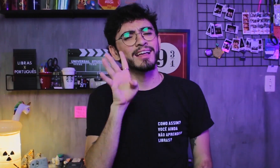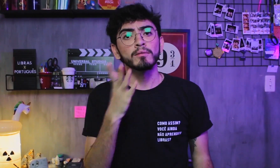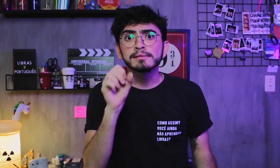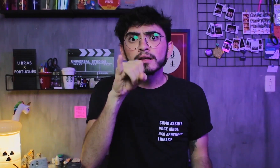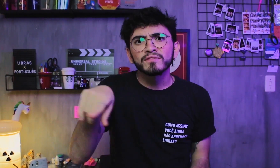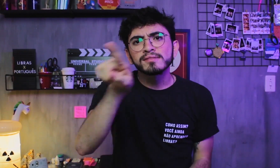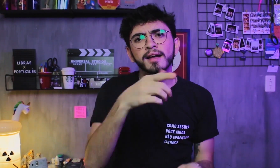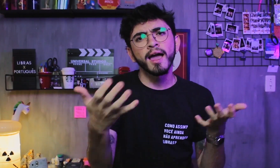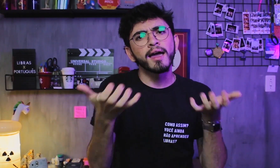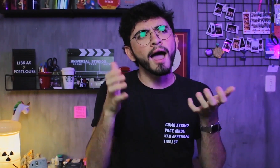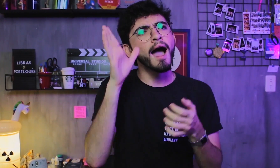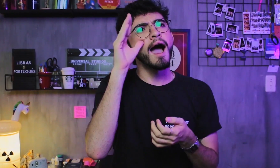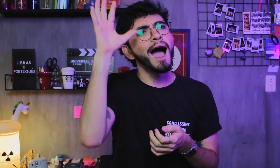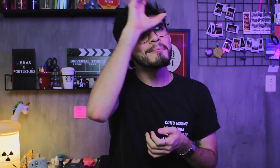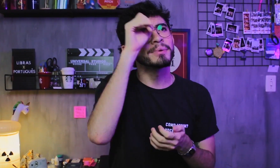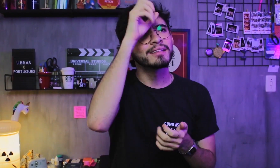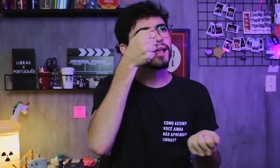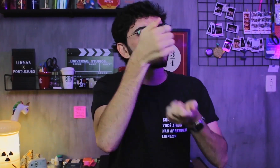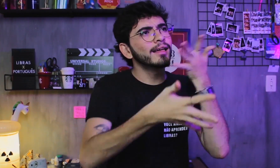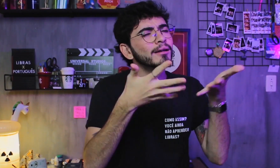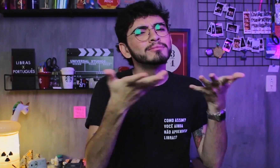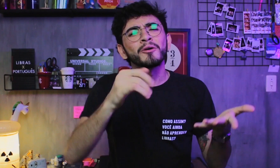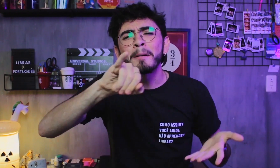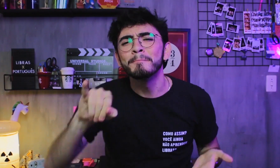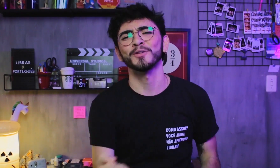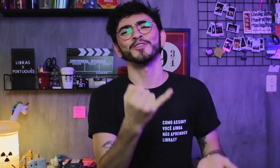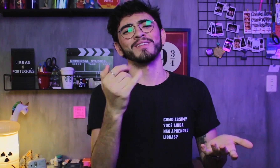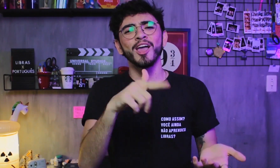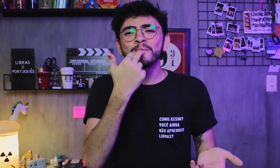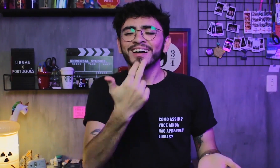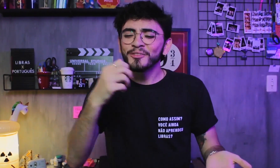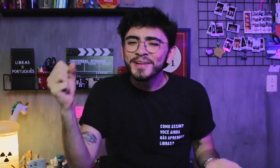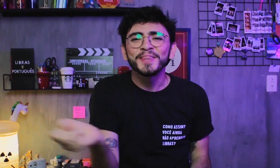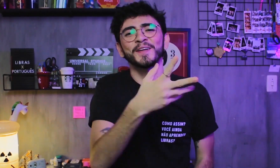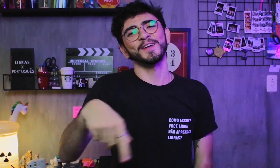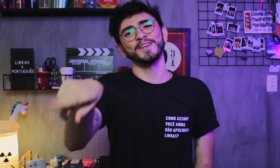Se quiserem, aproveitem para aprender Libras como uma nova língua!